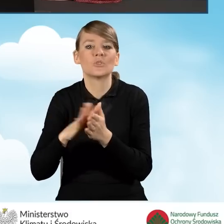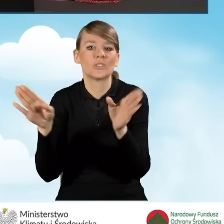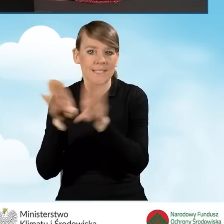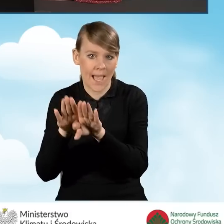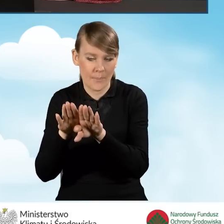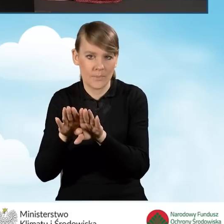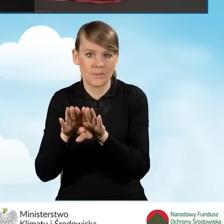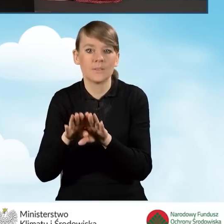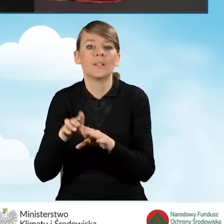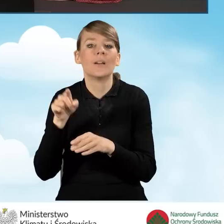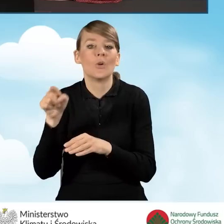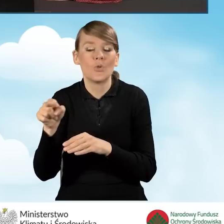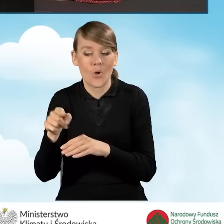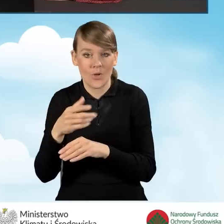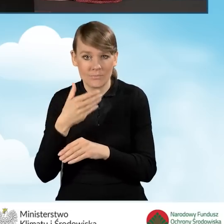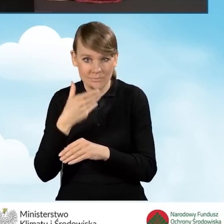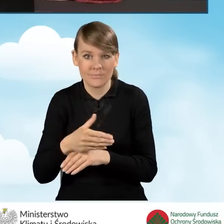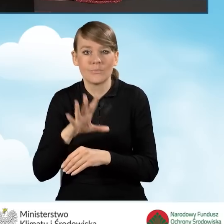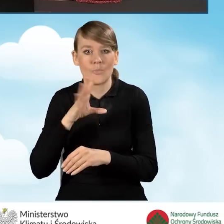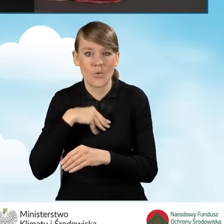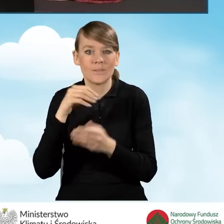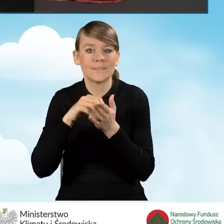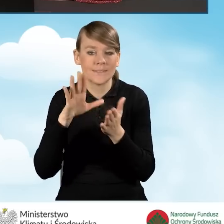Ta ikonka zapisz i zamknij pozwala nam zapisać